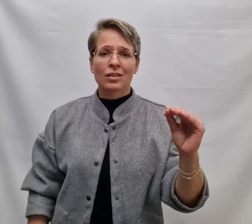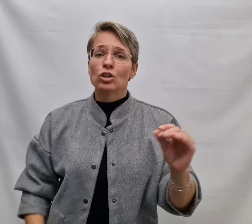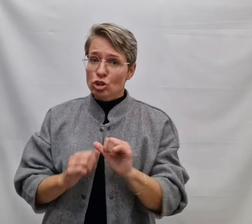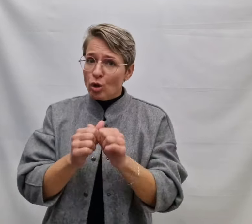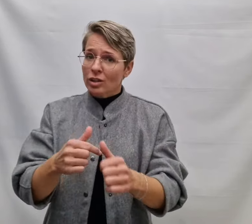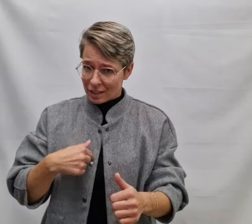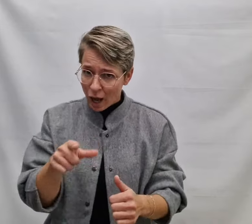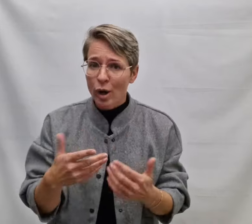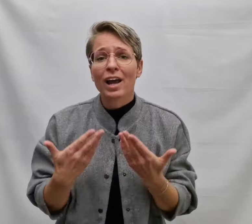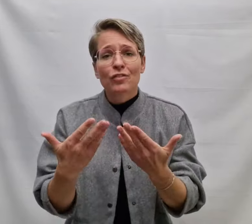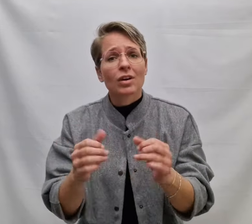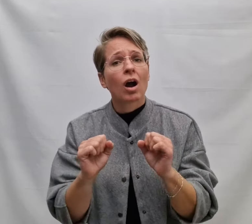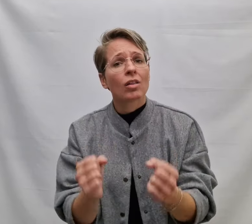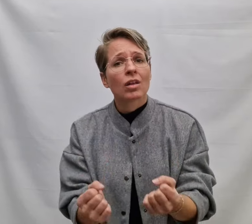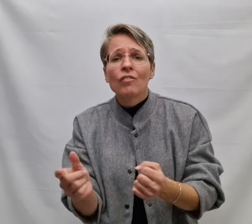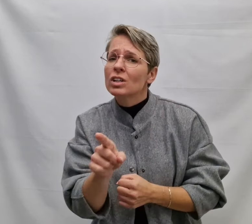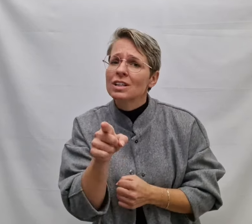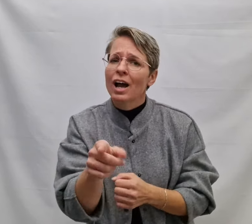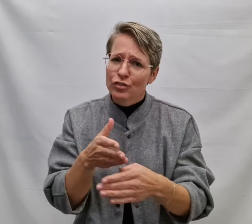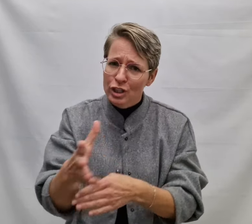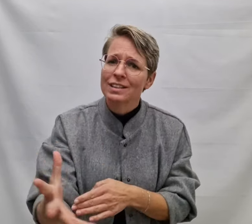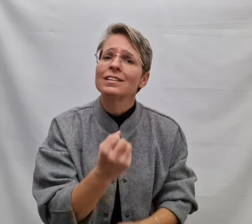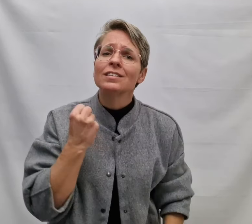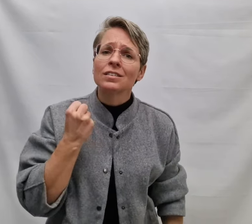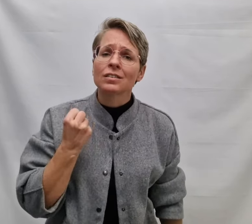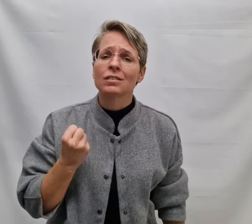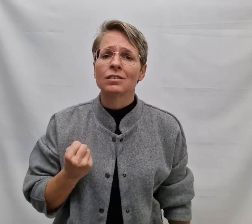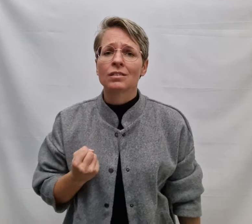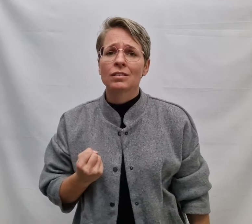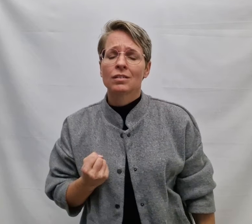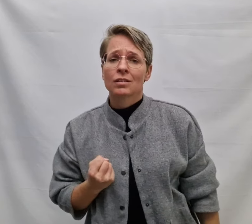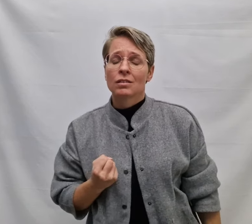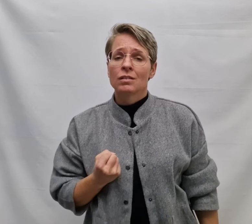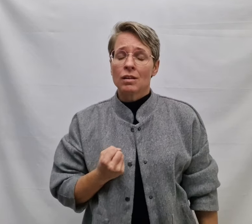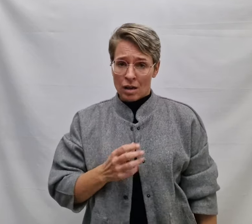Zodat ik je geven kan wat jij verdient